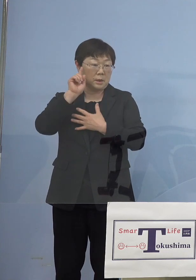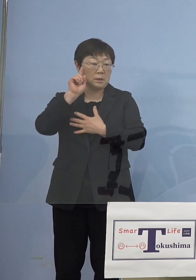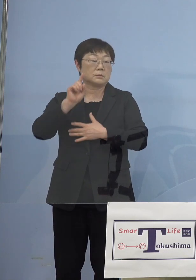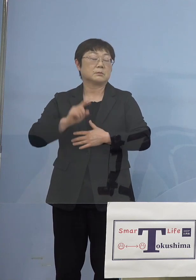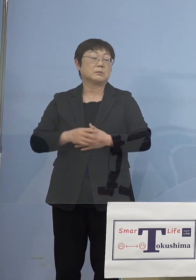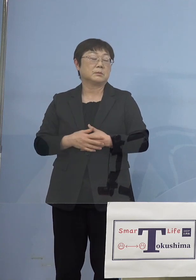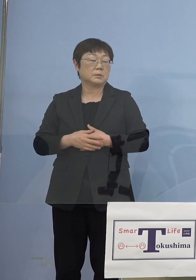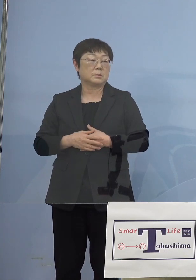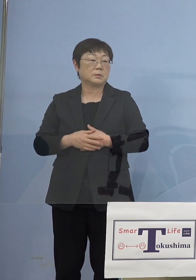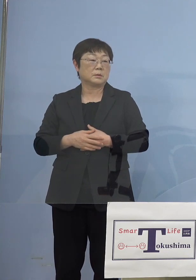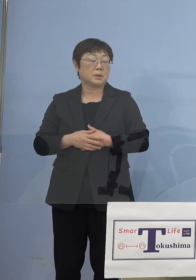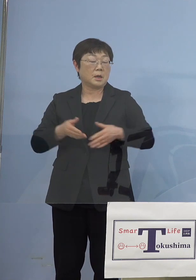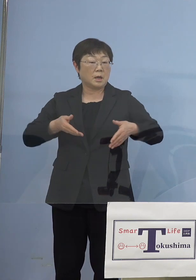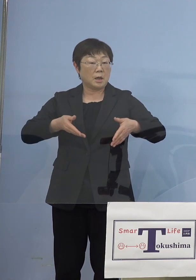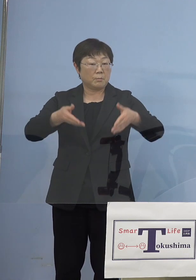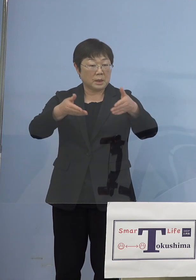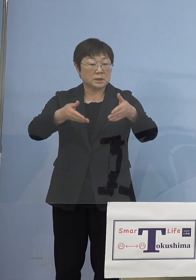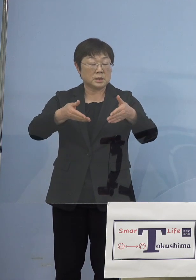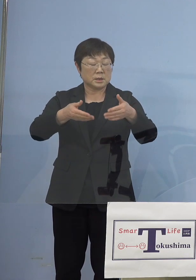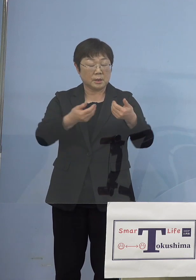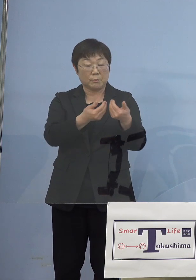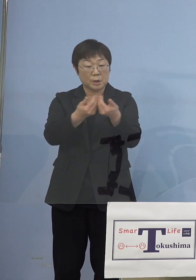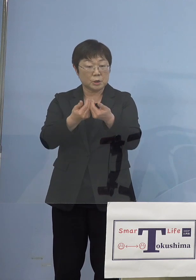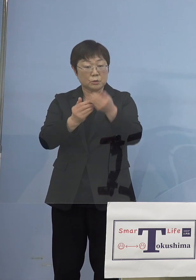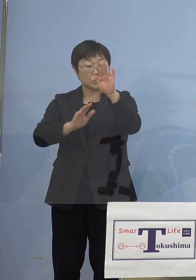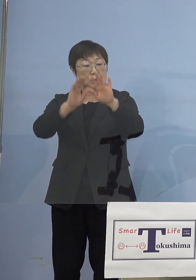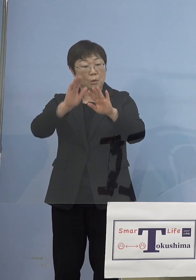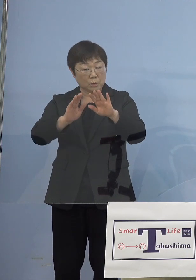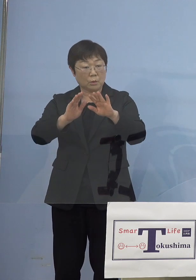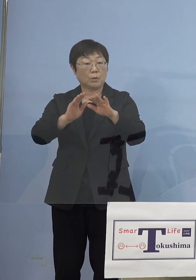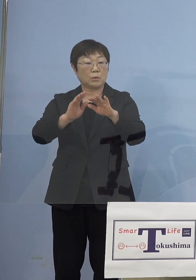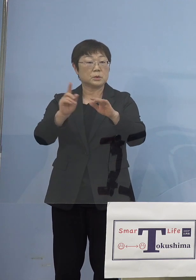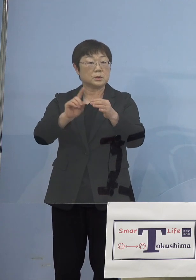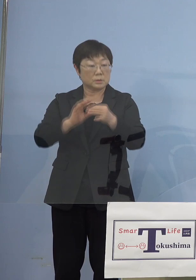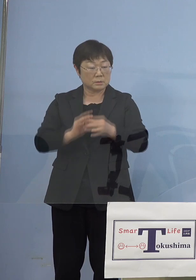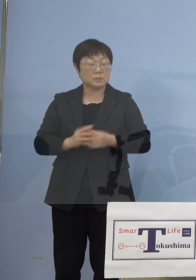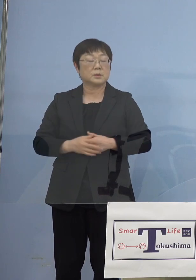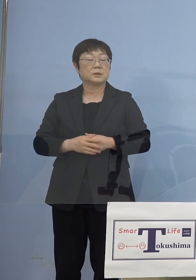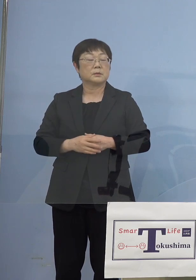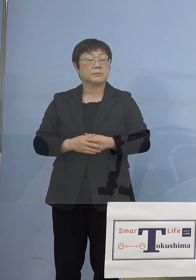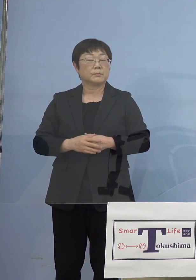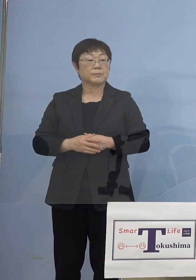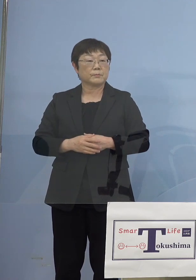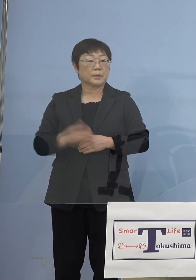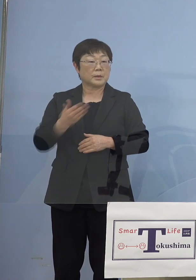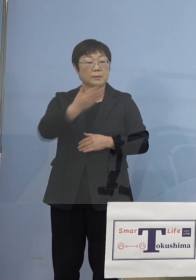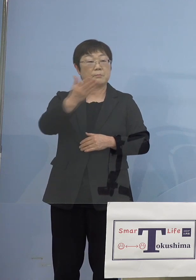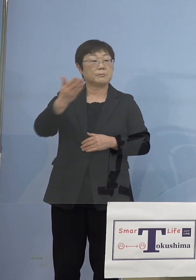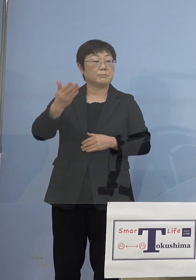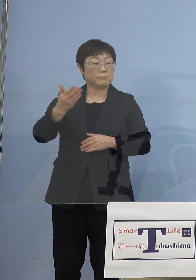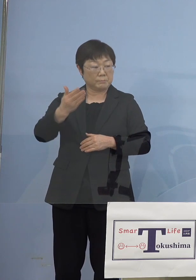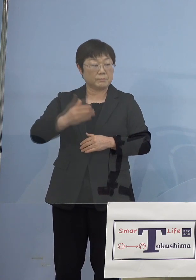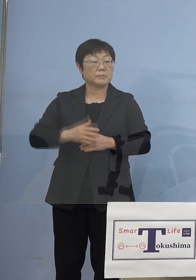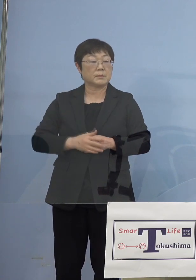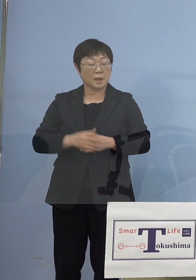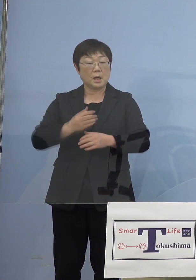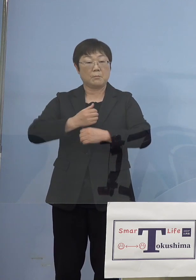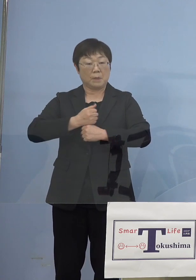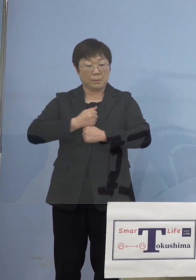やはり沿道でのその密集具合と いったものが皆さん方守っていただいて